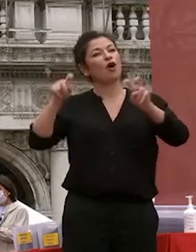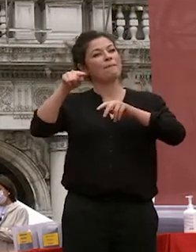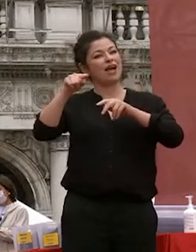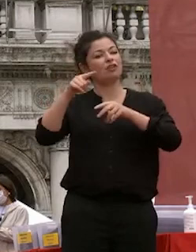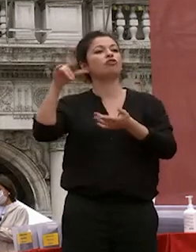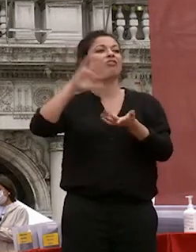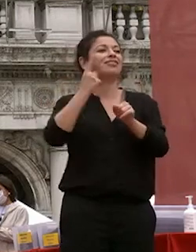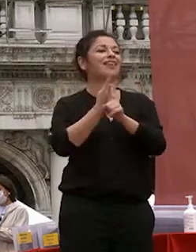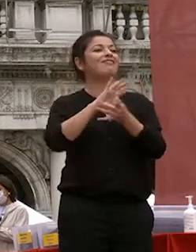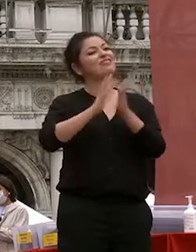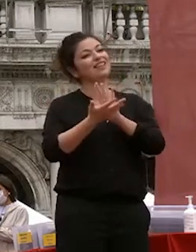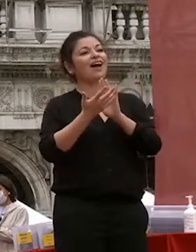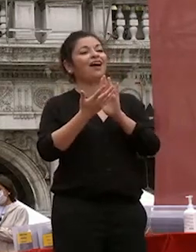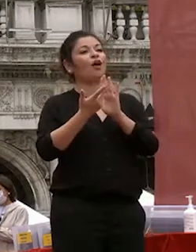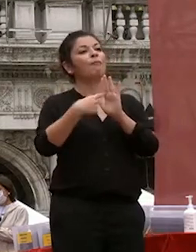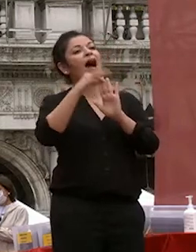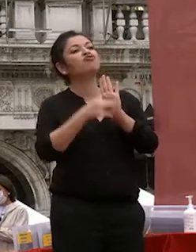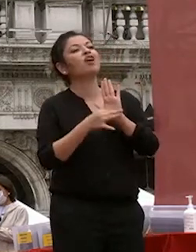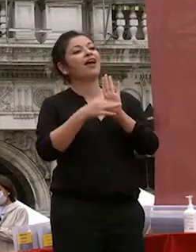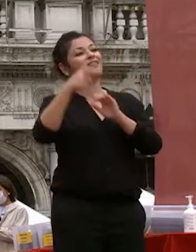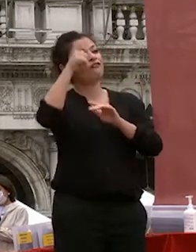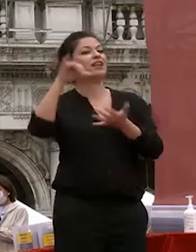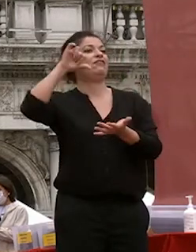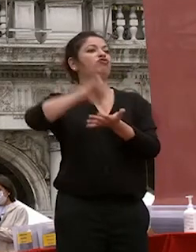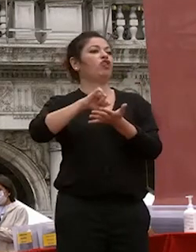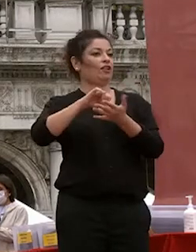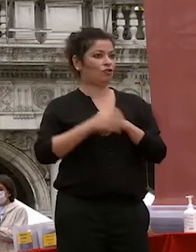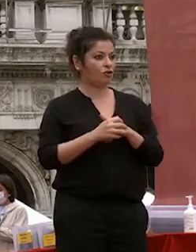che abbiamo il futuro delle generazioni che abbiamo qui con noi oggi siete siete